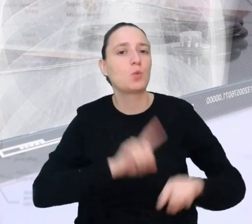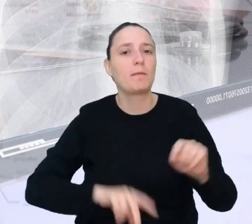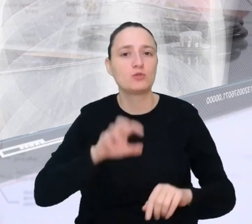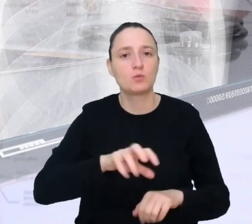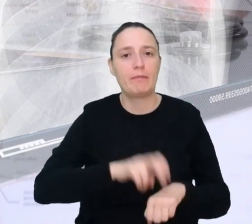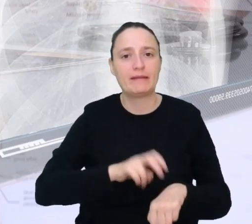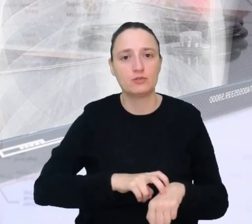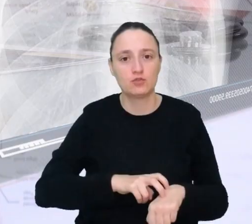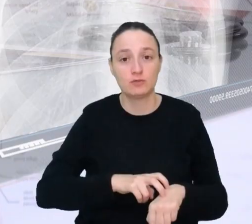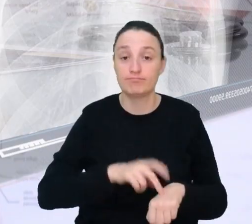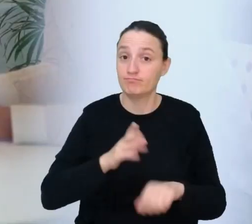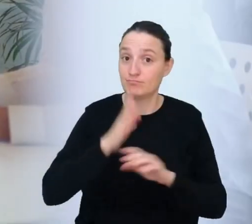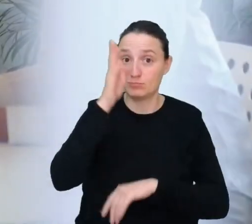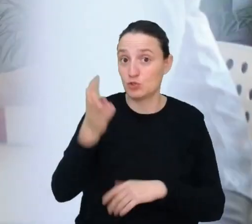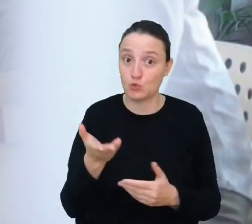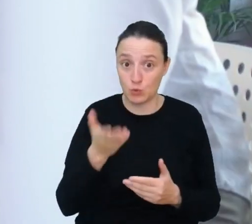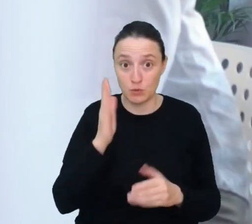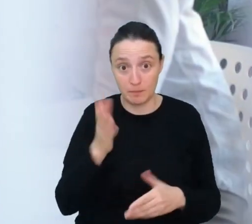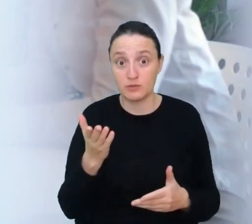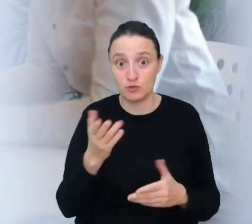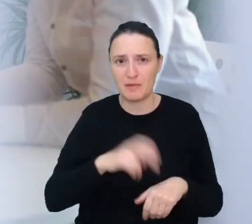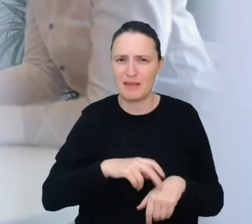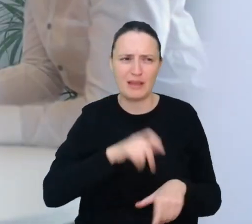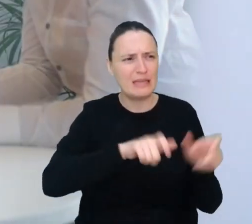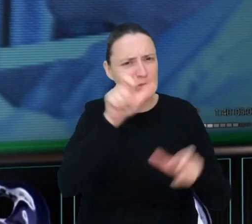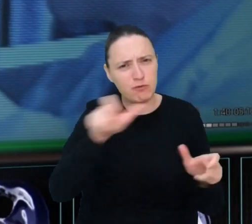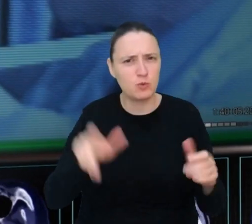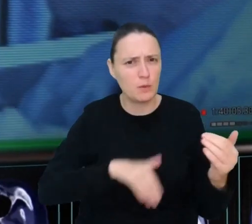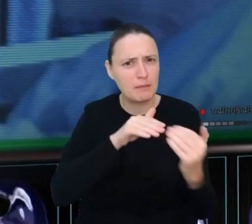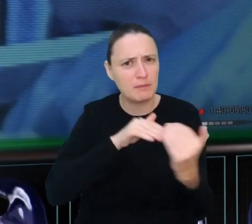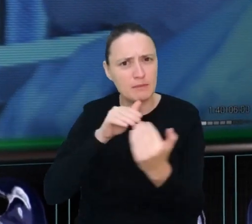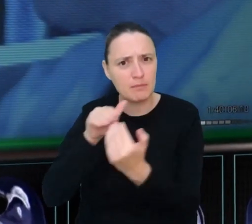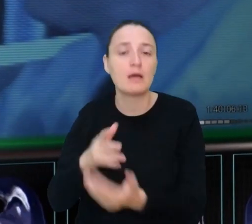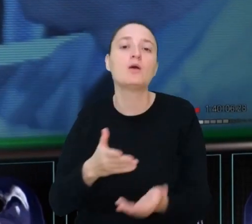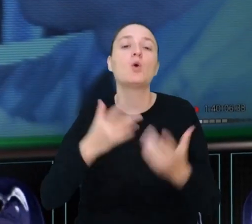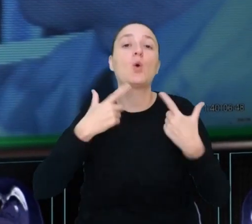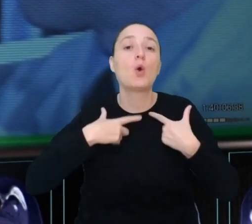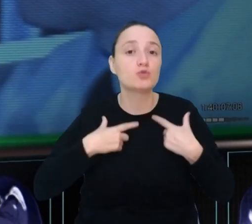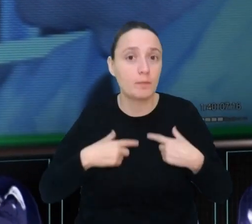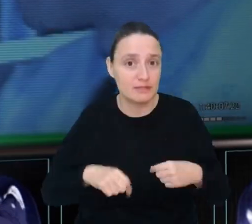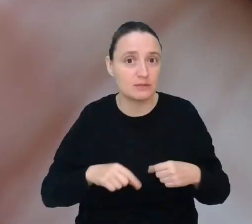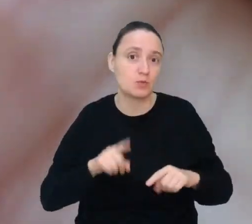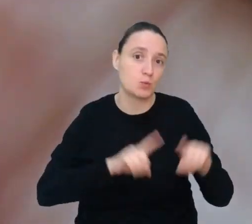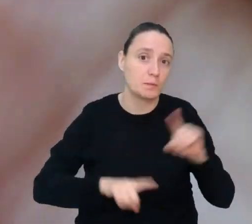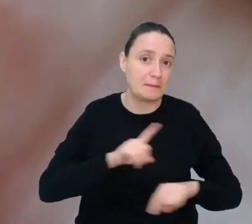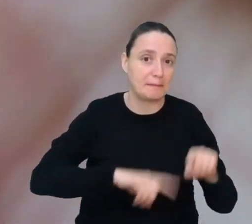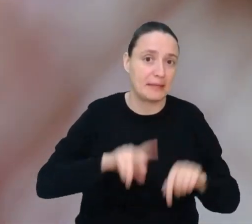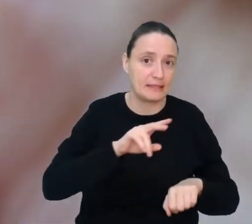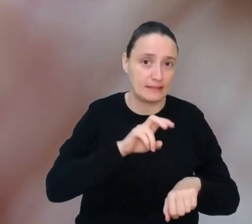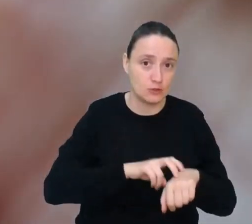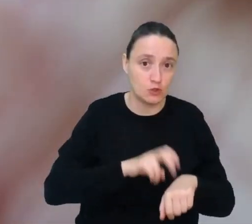W przyszłości pacjenci będą leczeni coraz bardziej indywidualnie. Jako personalny tłumacz medyczny Pomożesz lekarzowi w doborze leków